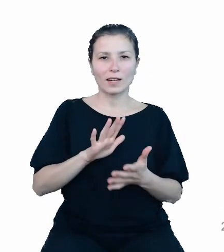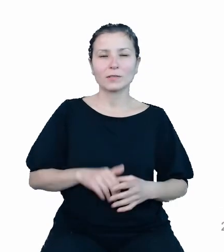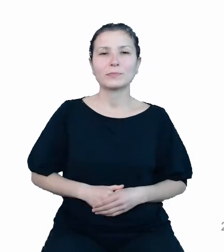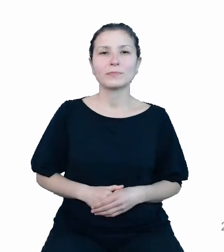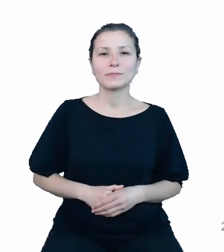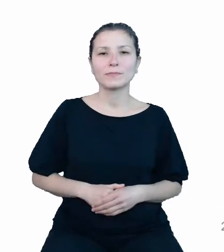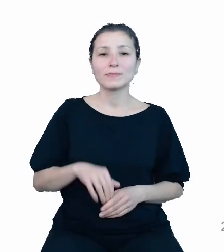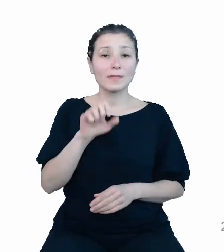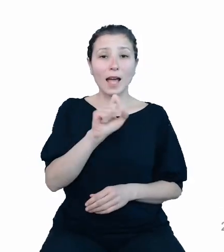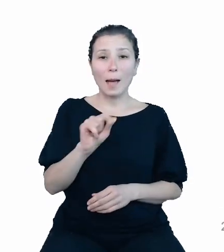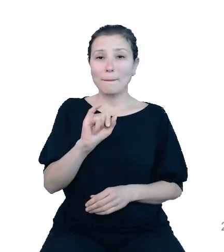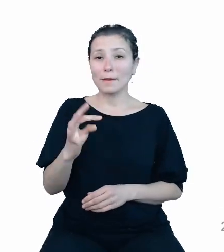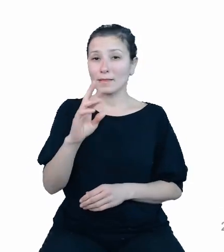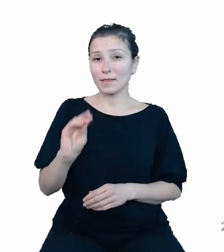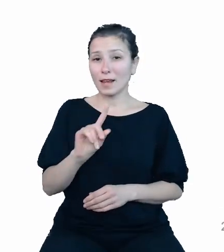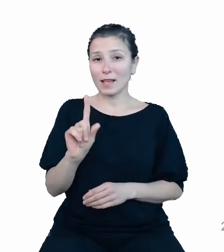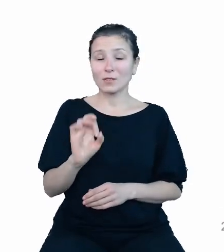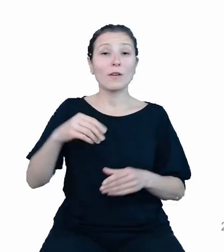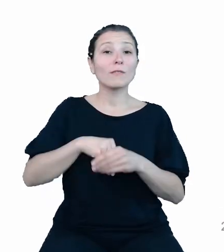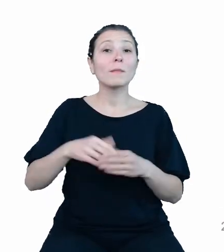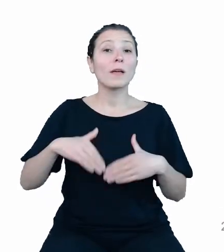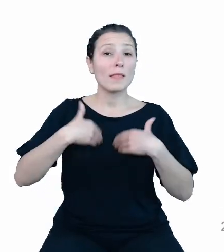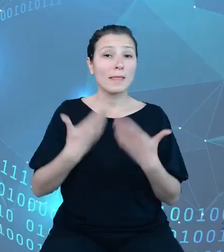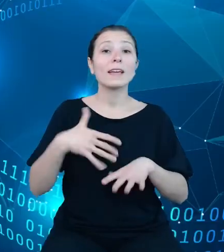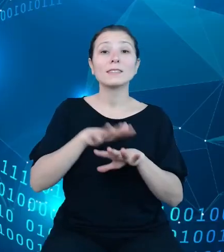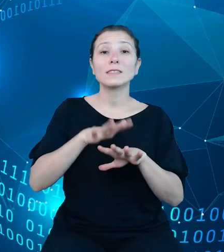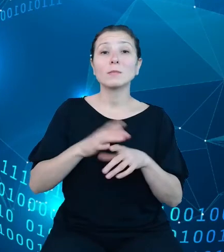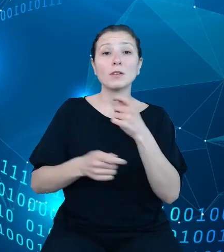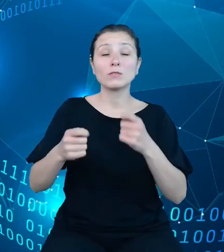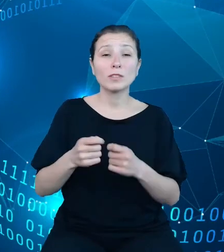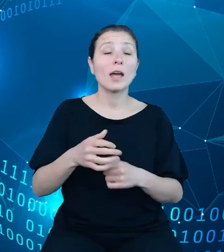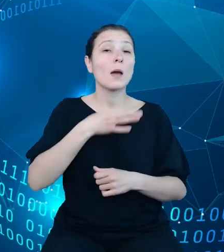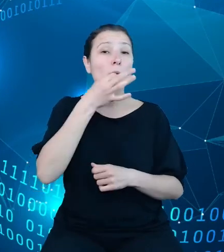systemowe rozwiązania poprawiające dostępność i jakość danych publicznych